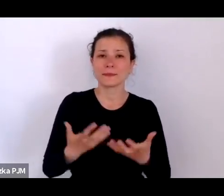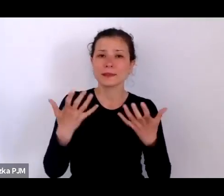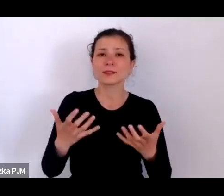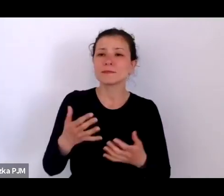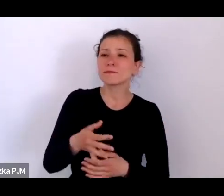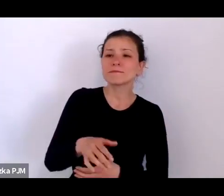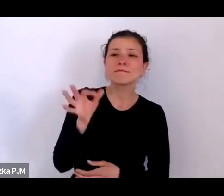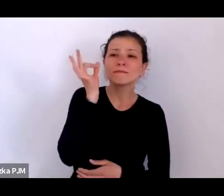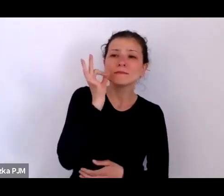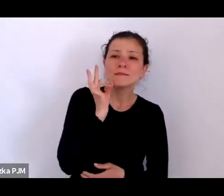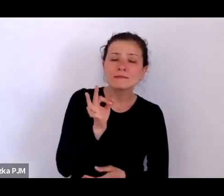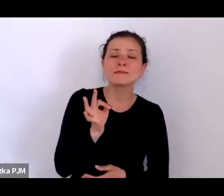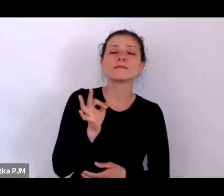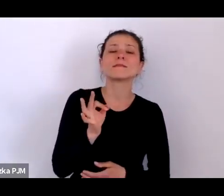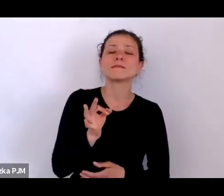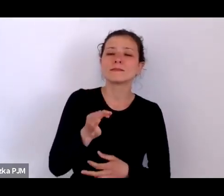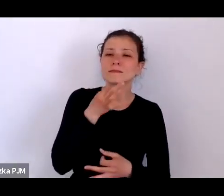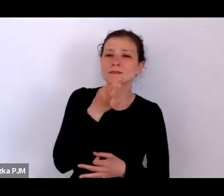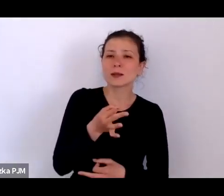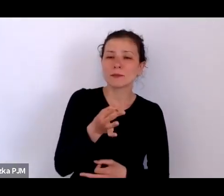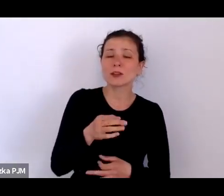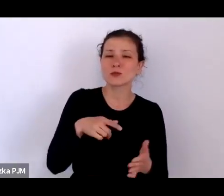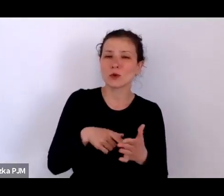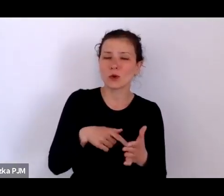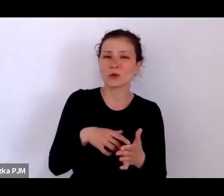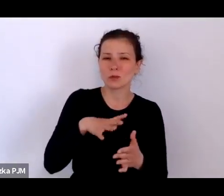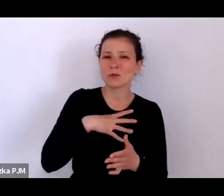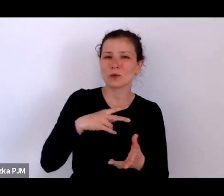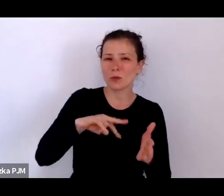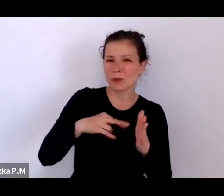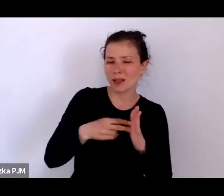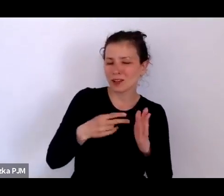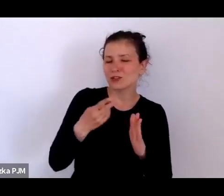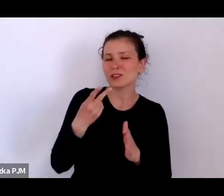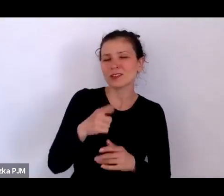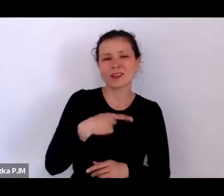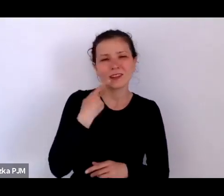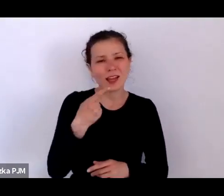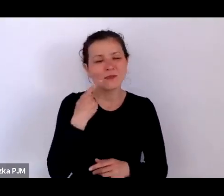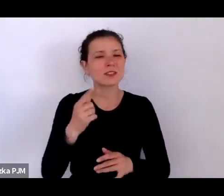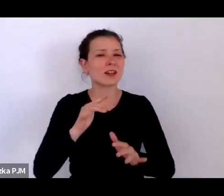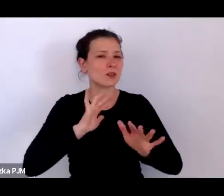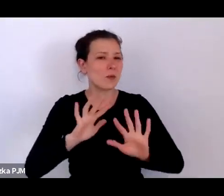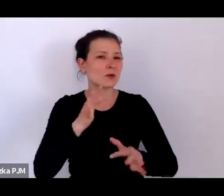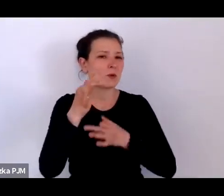czy to tak miało być, że ten język, ten rodzaj opowieści miał być tak ważny w tej książce